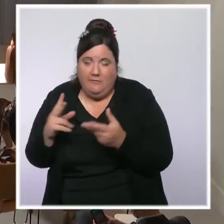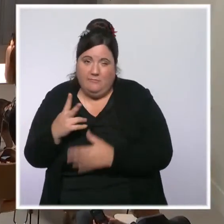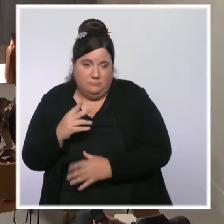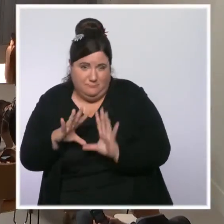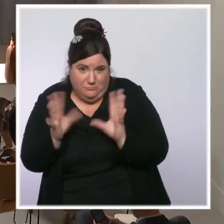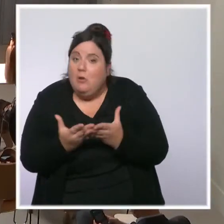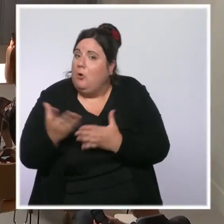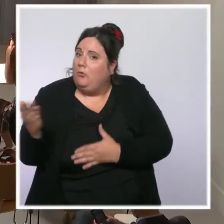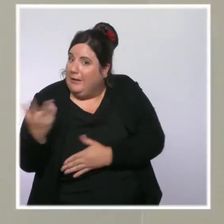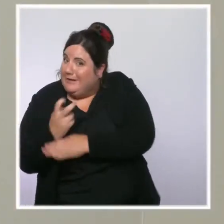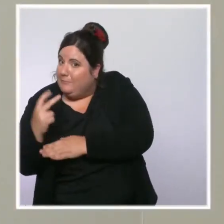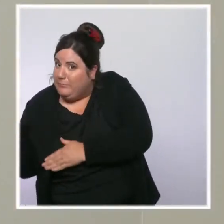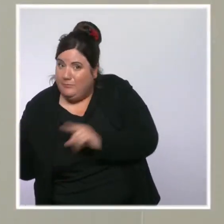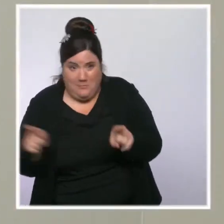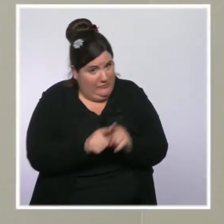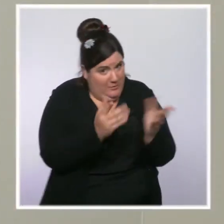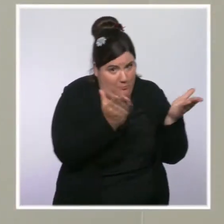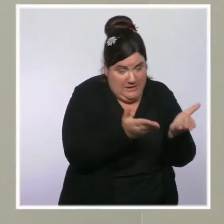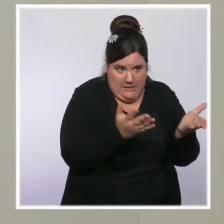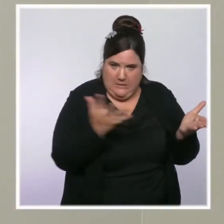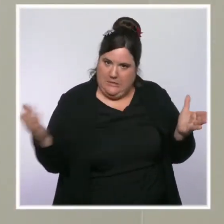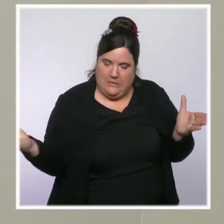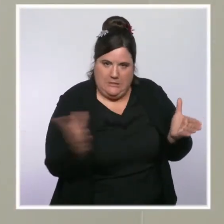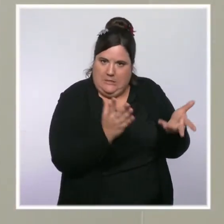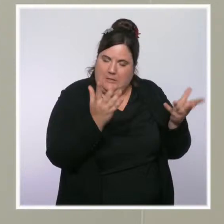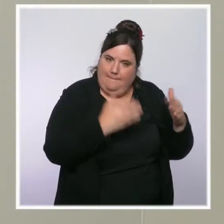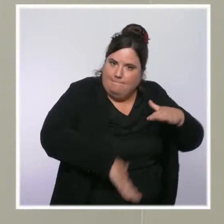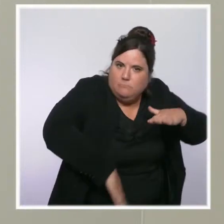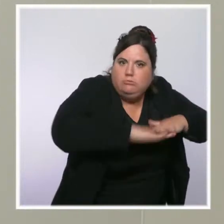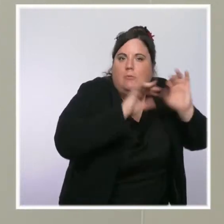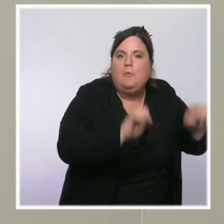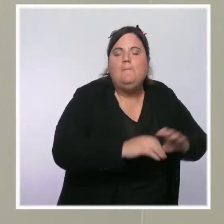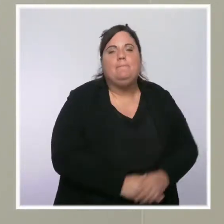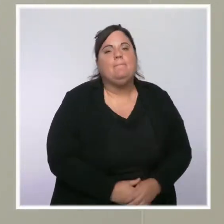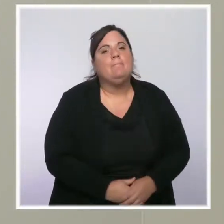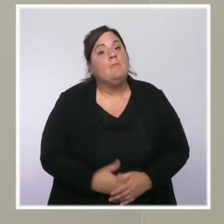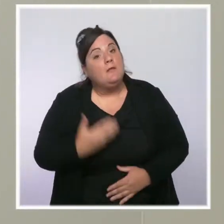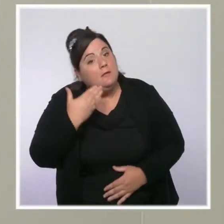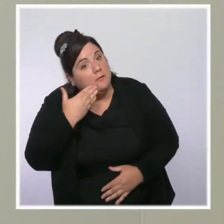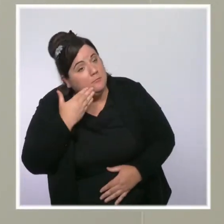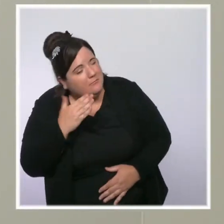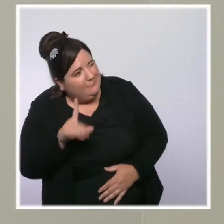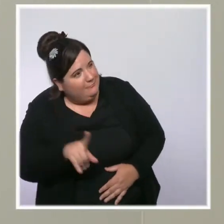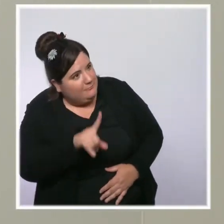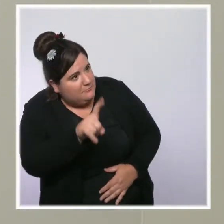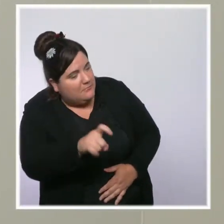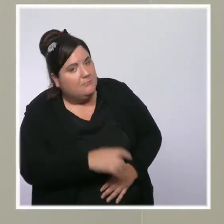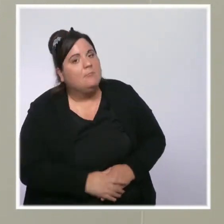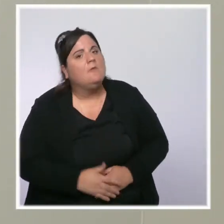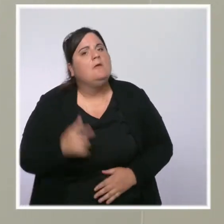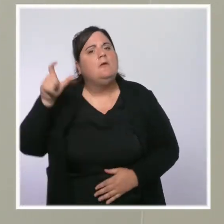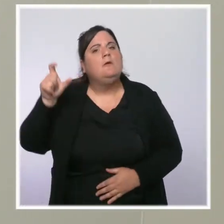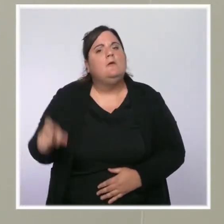Bonjour, Monsieur le ministre Sami Sfaxi pour Canal+ C News. Eric Zemmour est crédité entre 8 et 10 % dans les sondages.